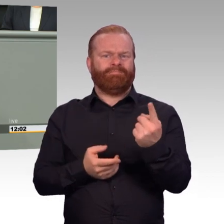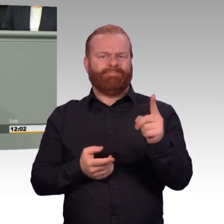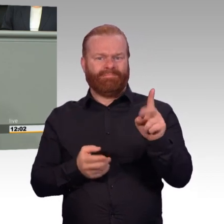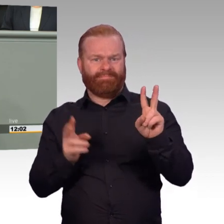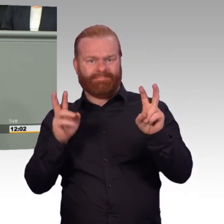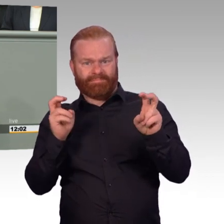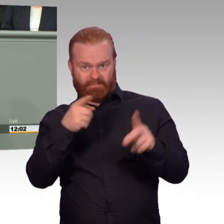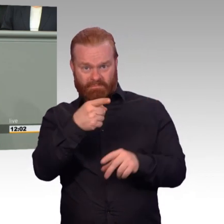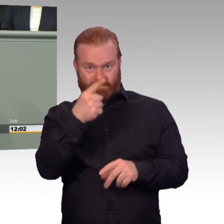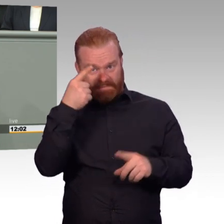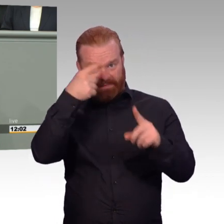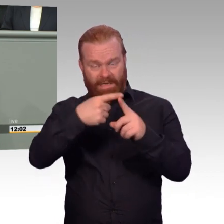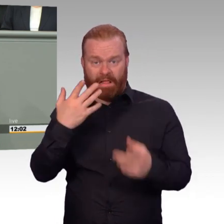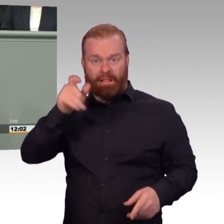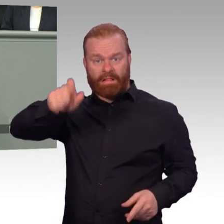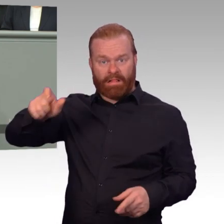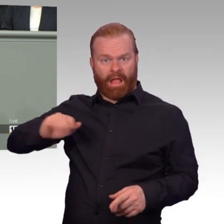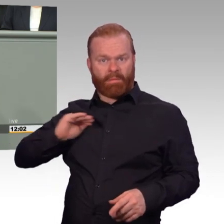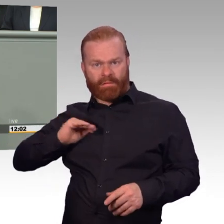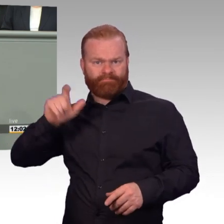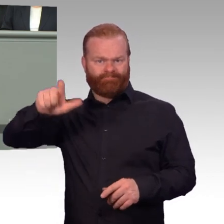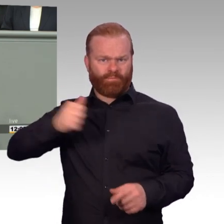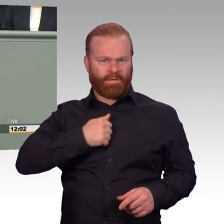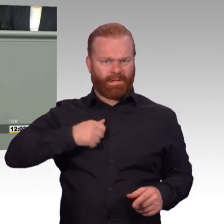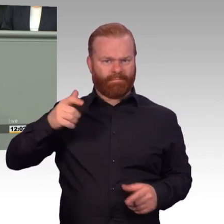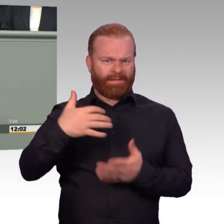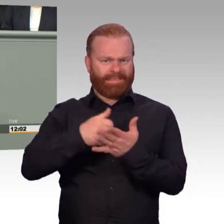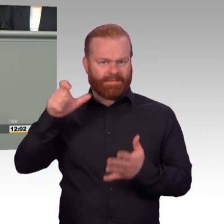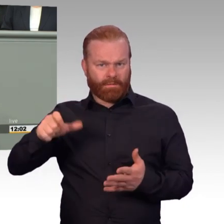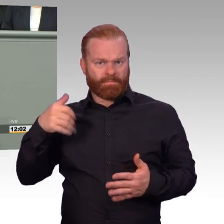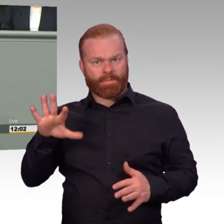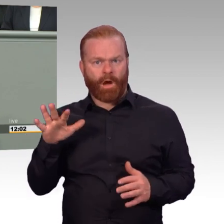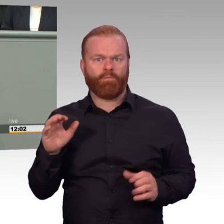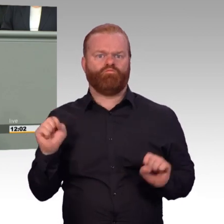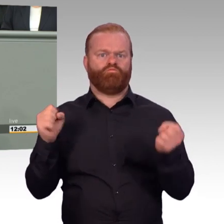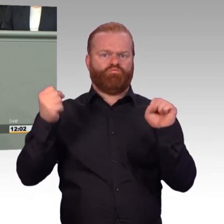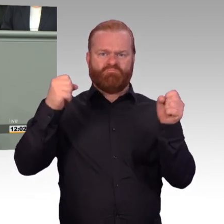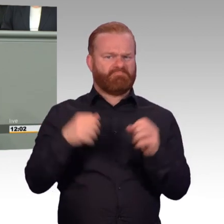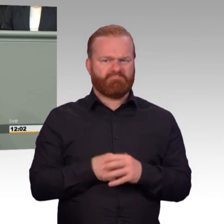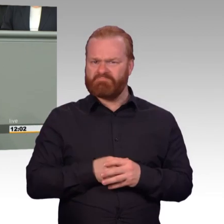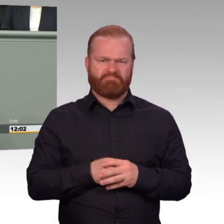erforderlichen Umfang ausüben zu können. Hier spricht man dann von der so genannten Spezialisten-Regelung.